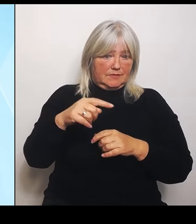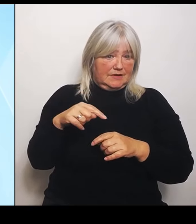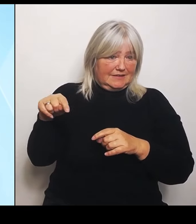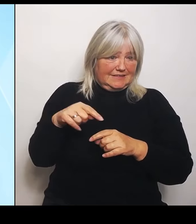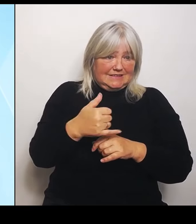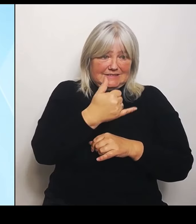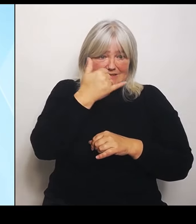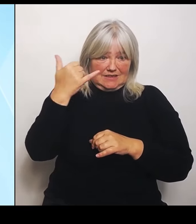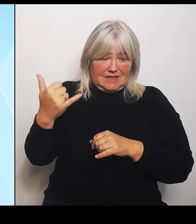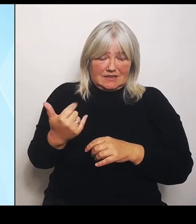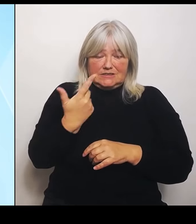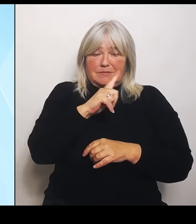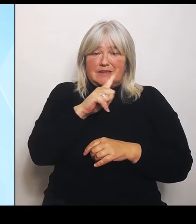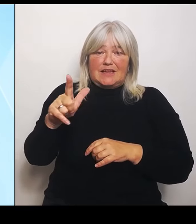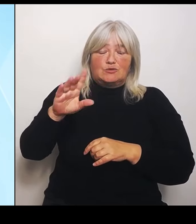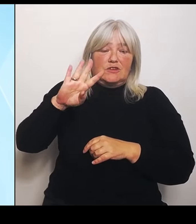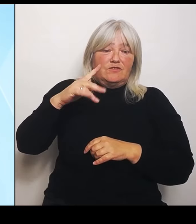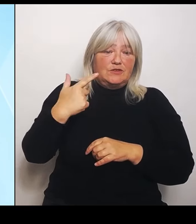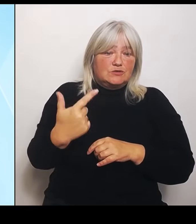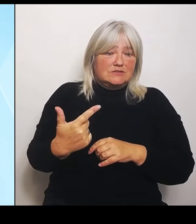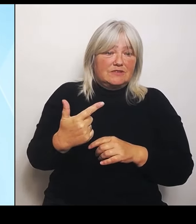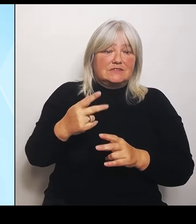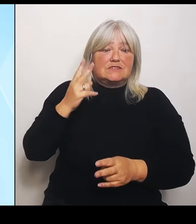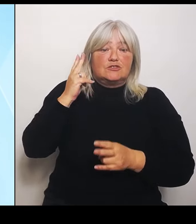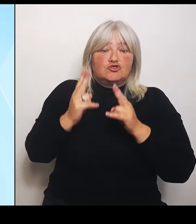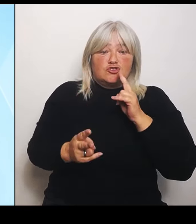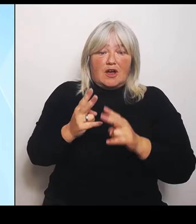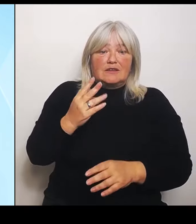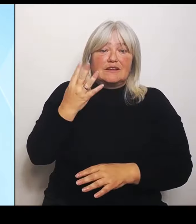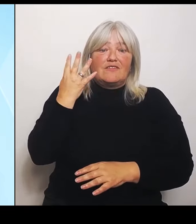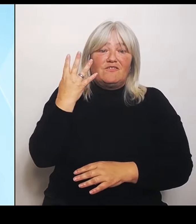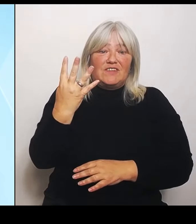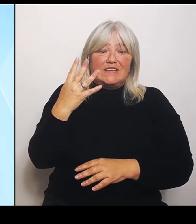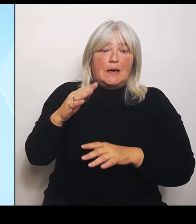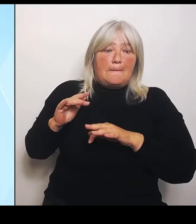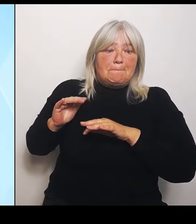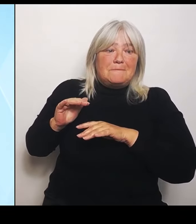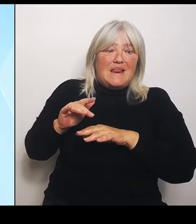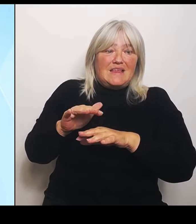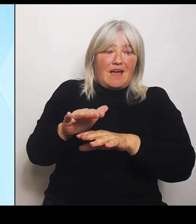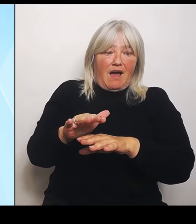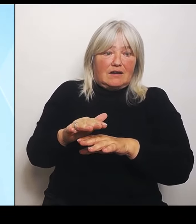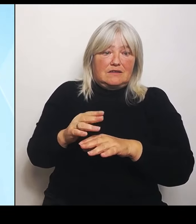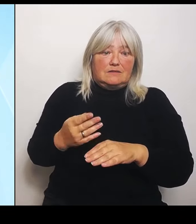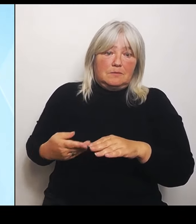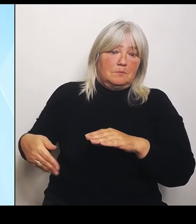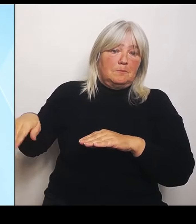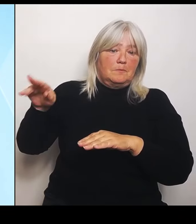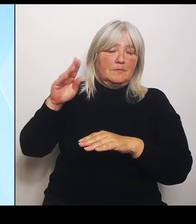Also doppelte Schadensmenge, also hälftige Schadensbetrag, aber bei nur zwei Ländern,